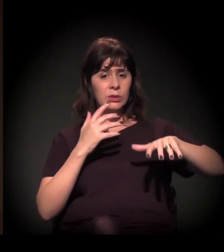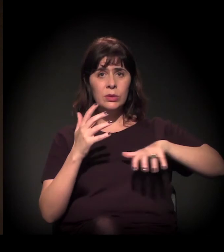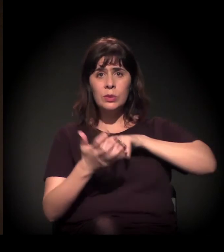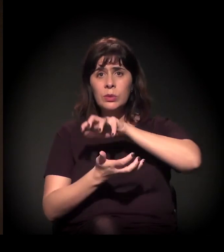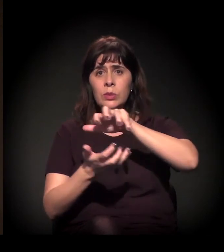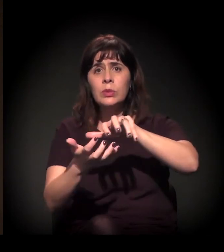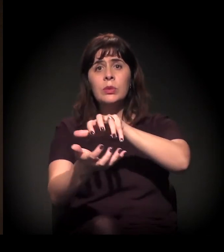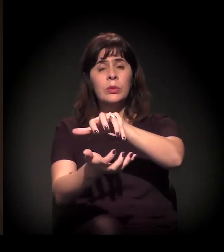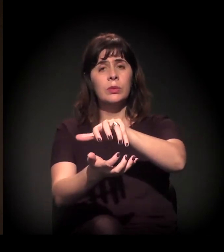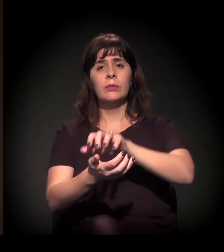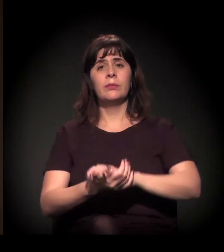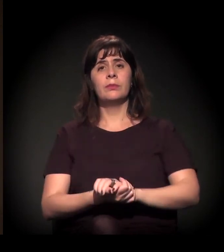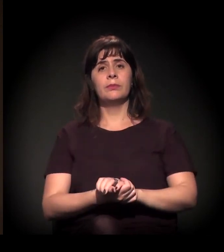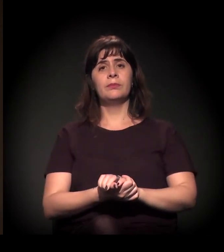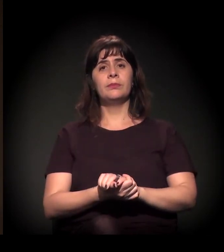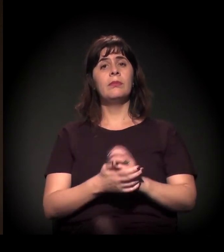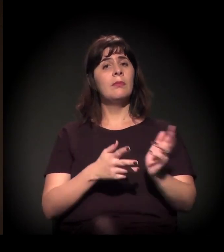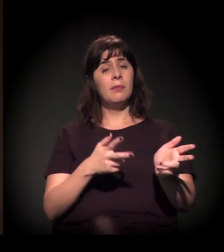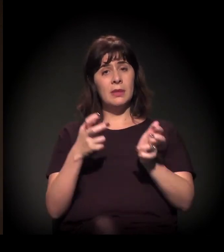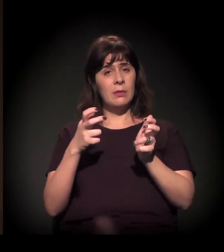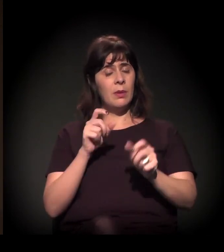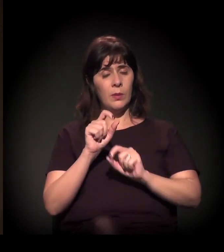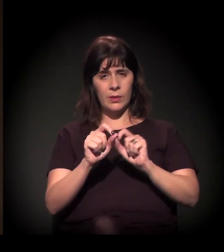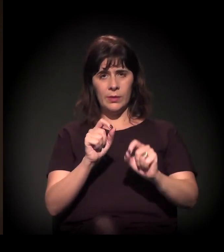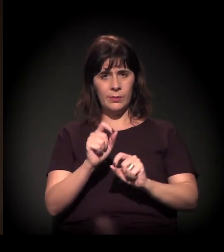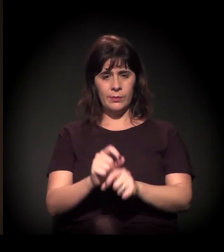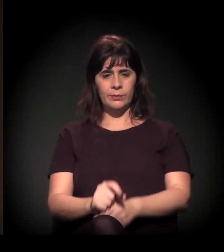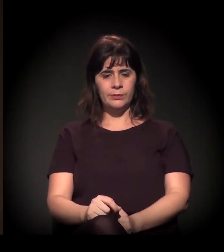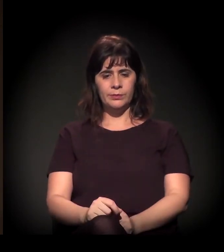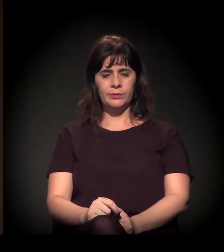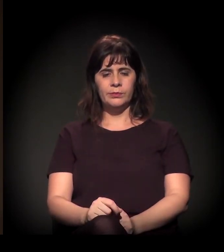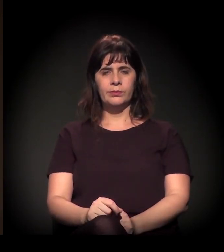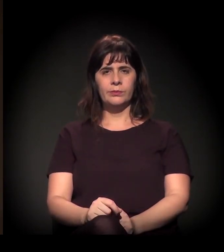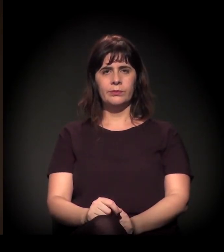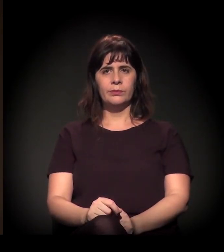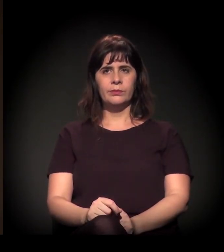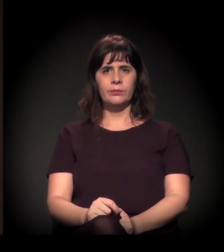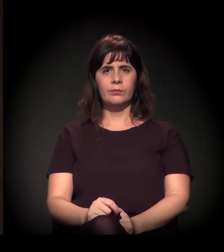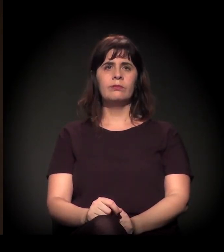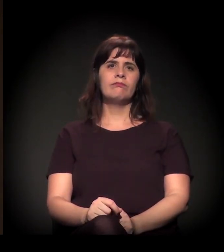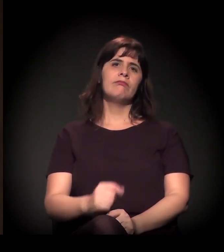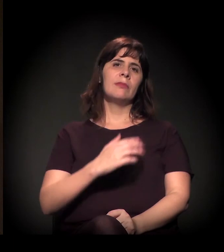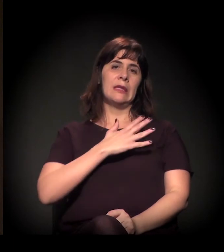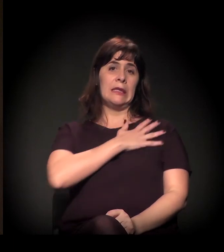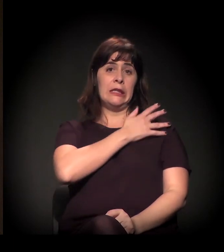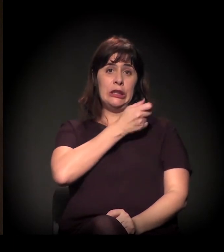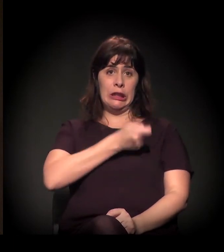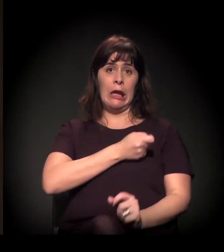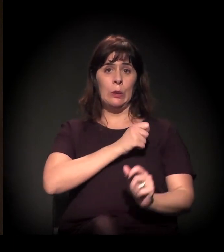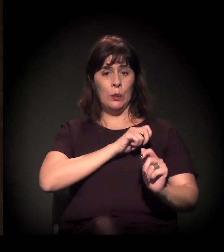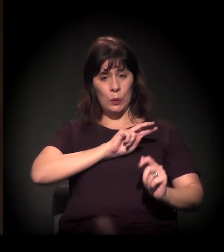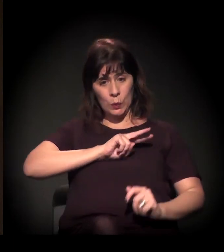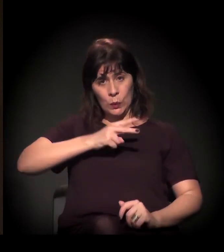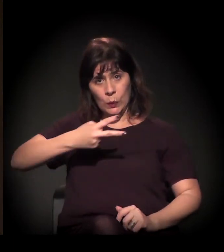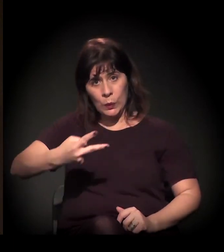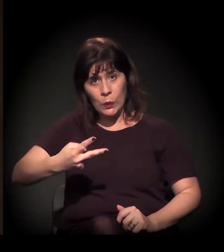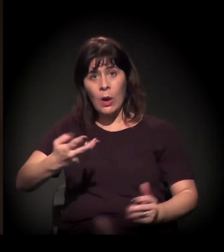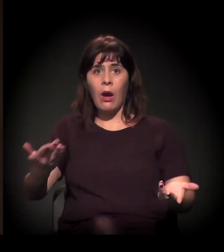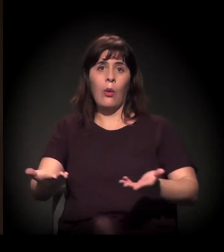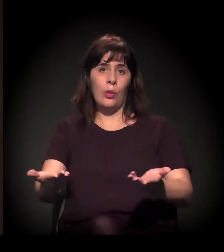se a gente pegar desde a transição da ditadura até o momento de hoje,